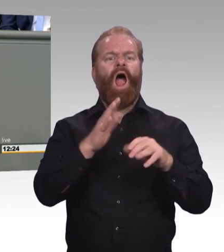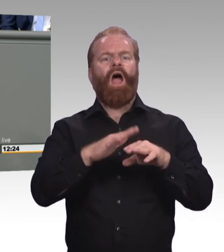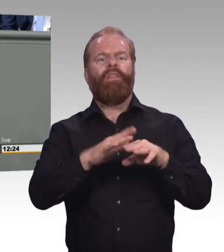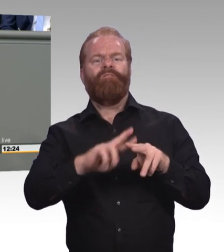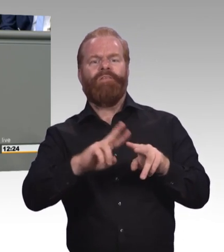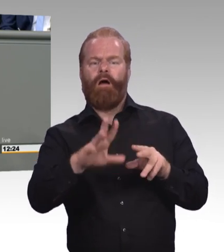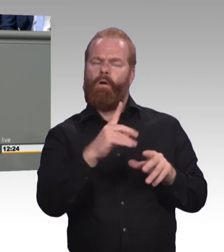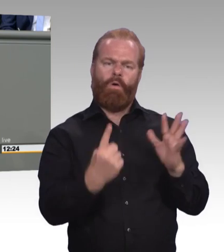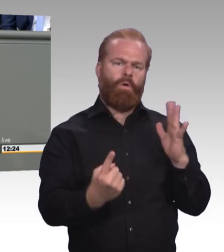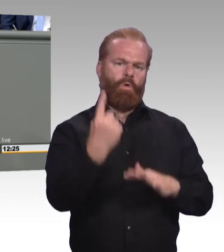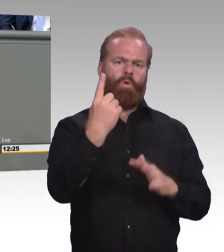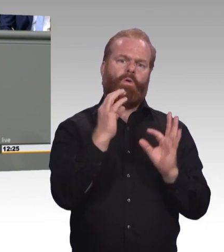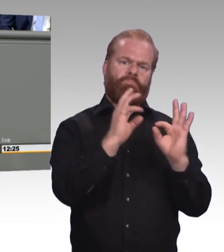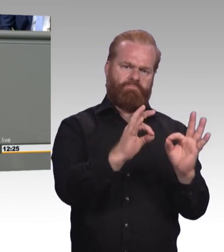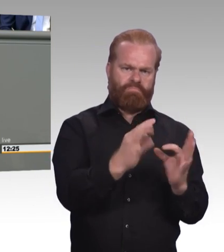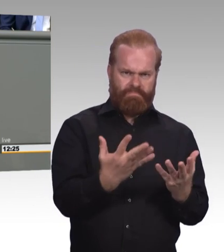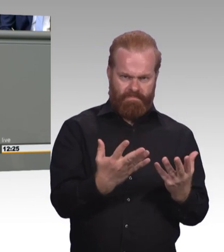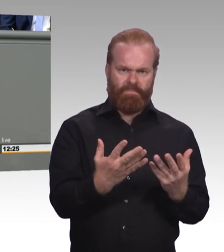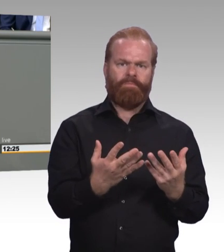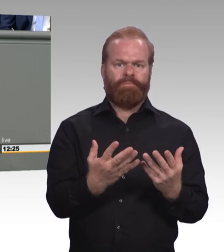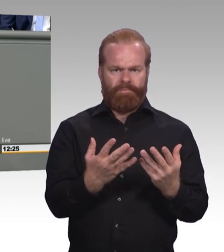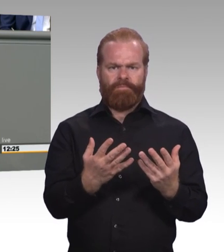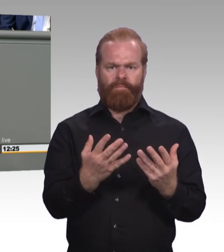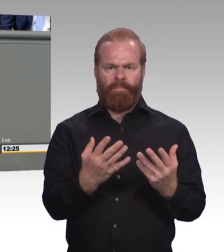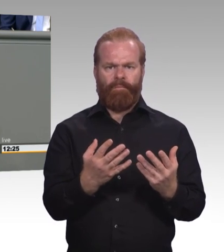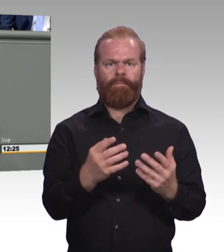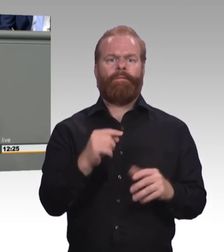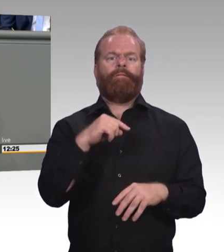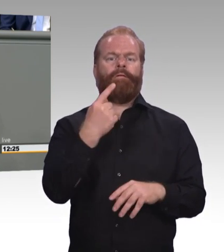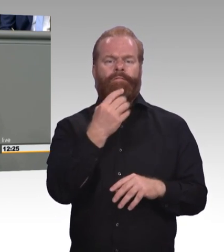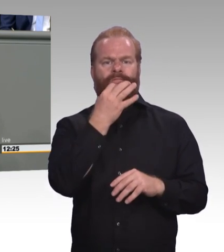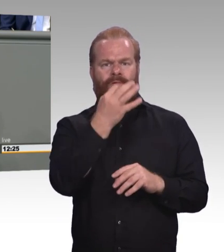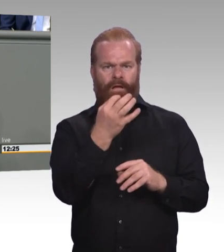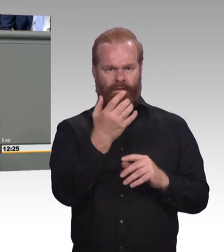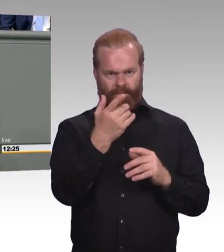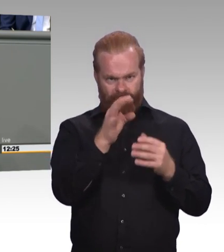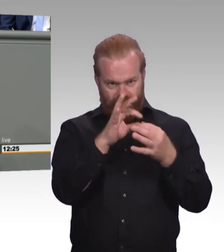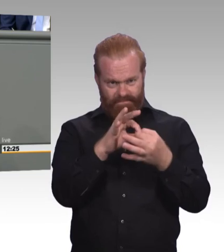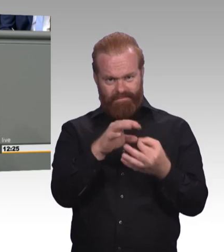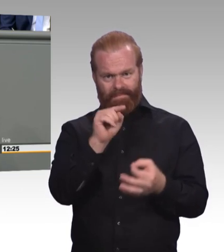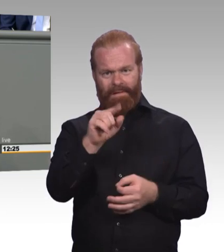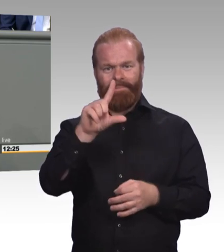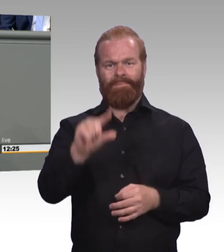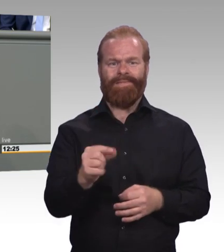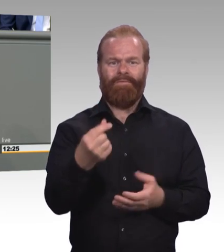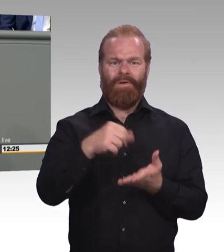da kriege ich bei mir daheim maximal ein müdes Lächeln. Und vielleicht dann noch den Hinweis, dass das bei ihnen längst Standard ist,